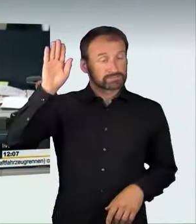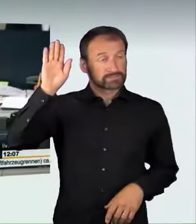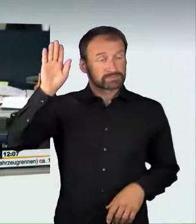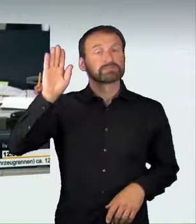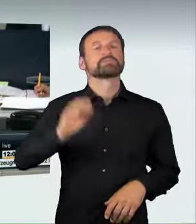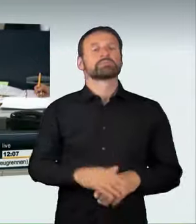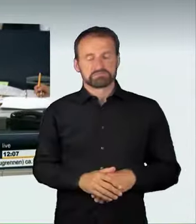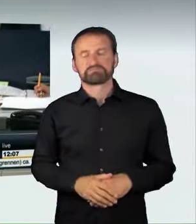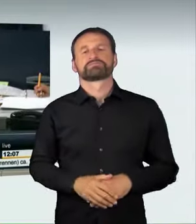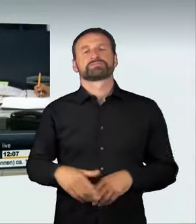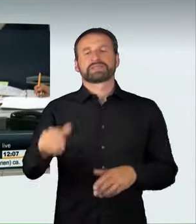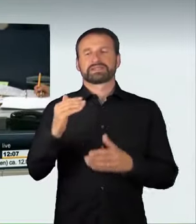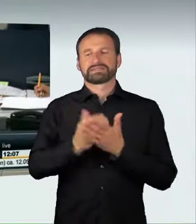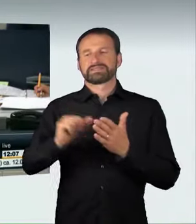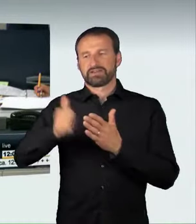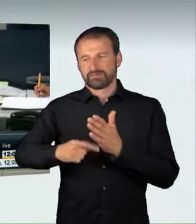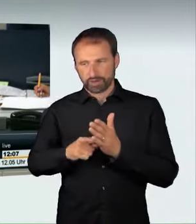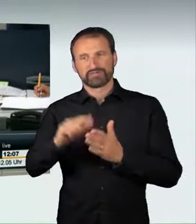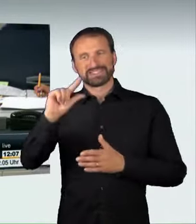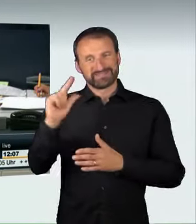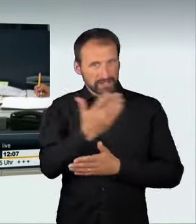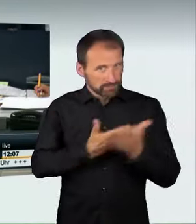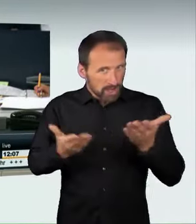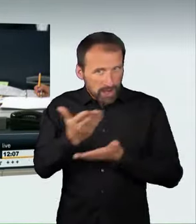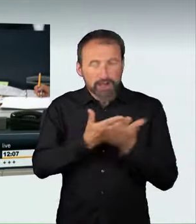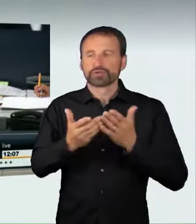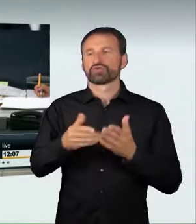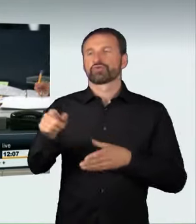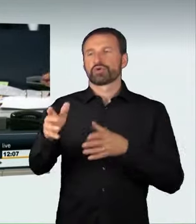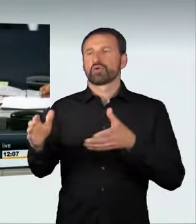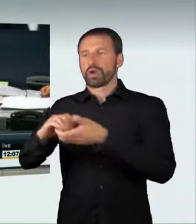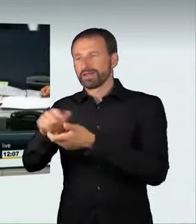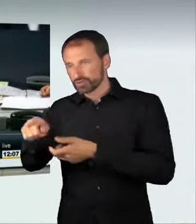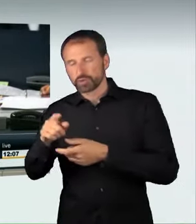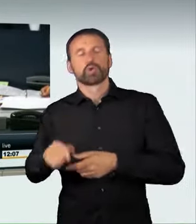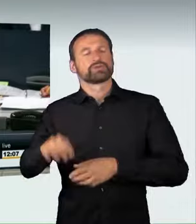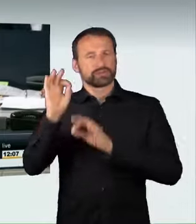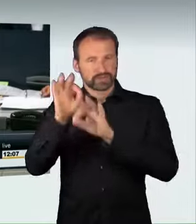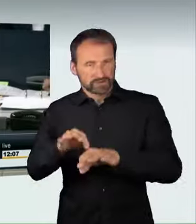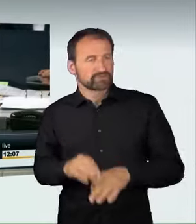der Koalition bei Enthaltung der Opposition ohne Gegenstimmen angenommen worden.